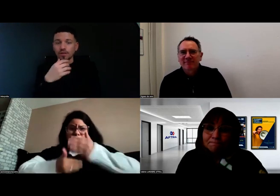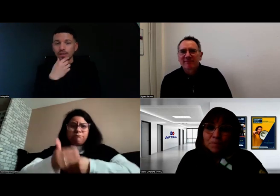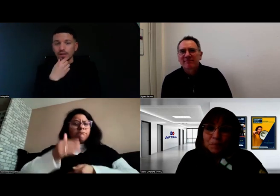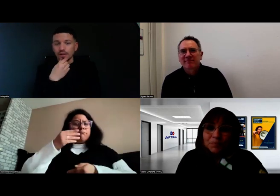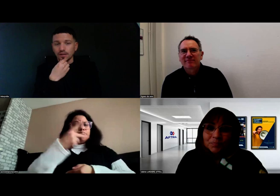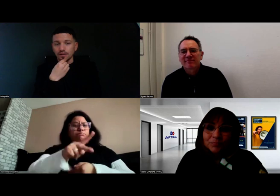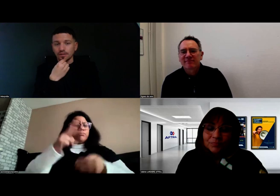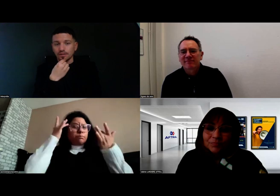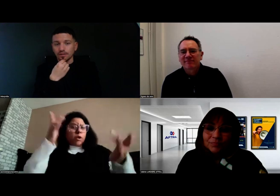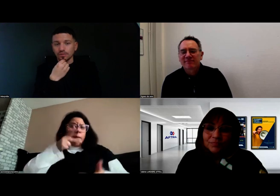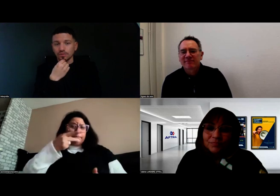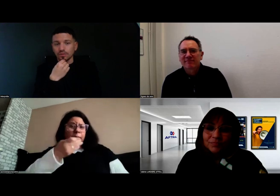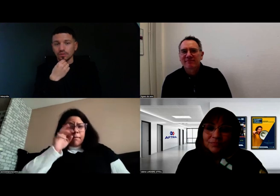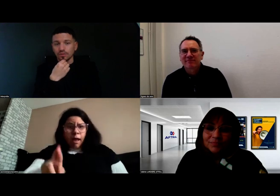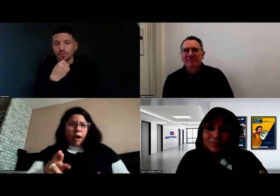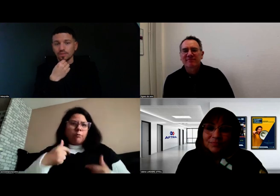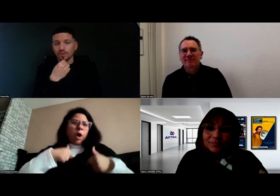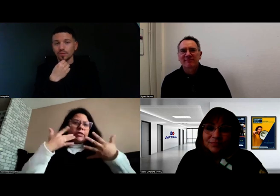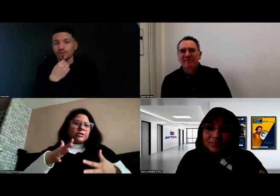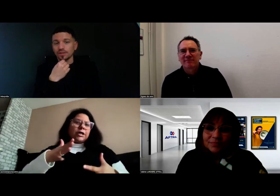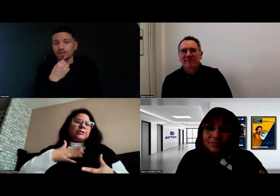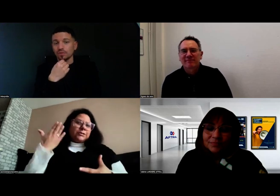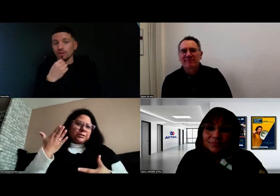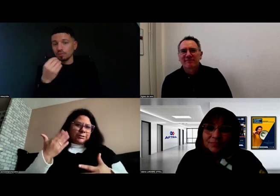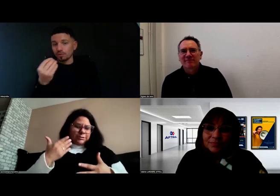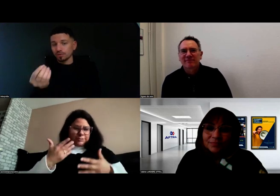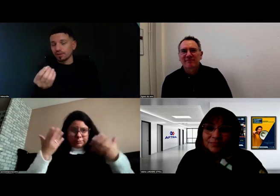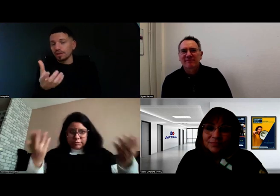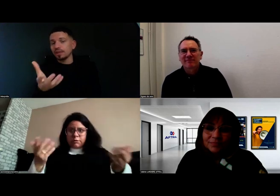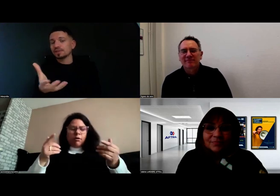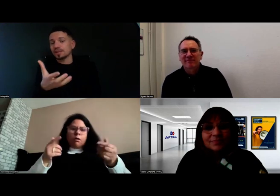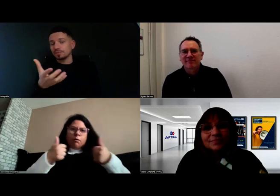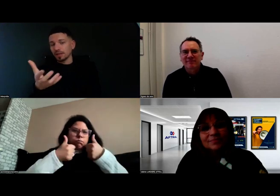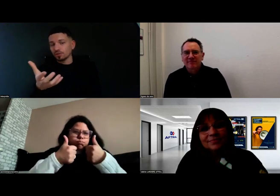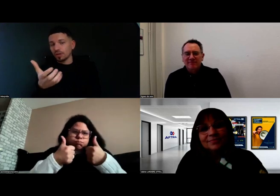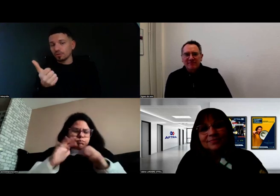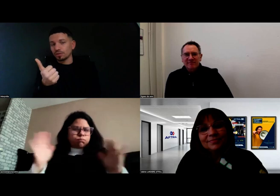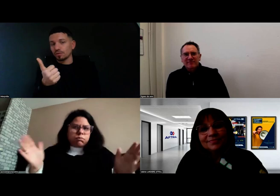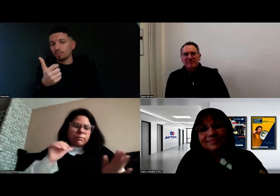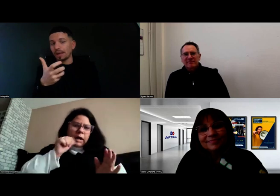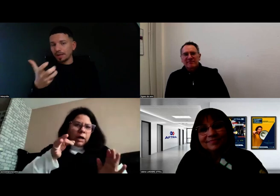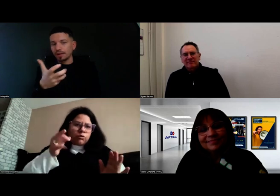Ayant cette expérience dans la conduite PMR,